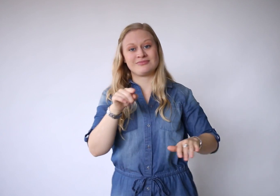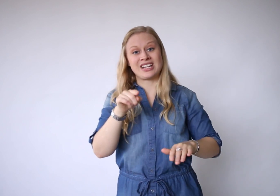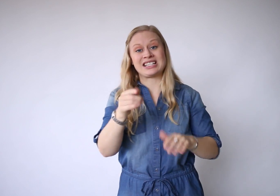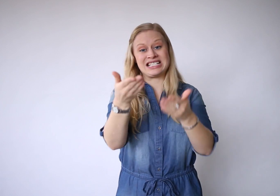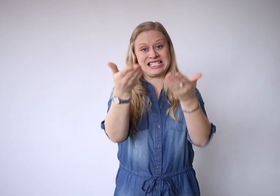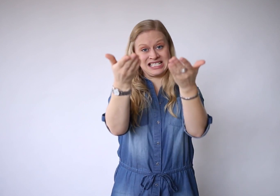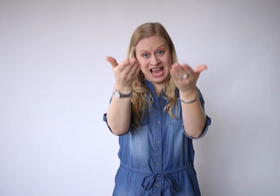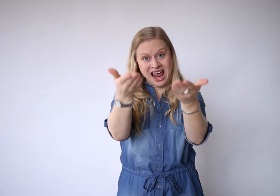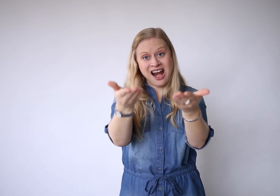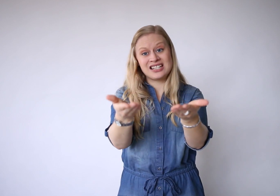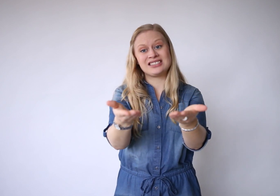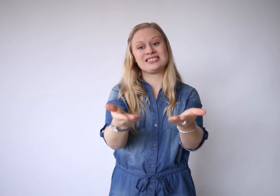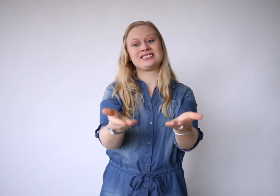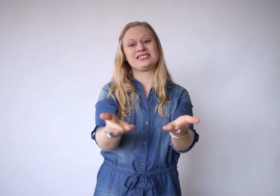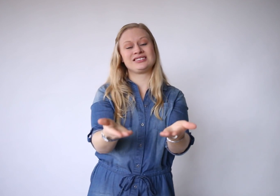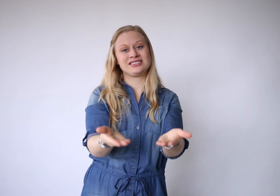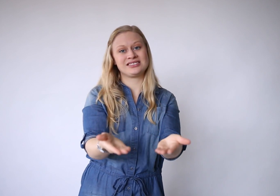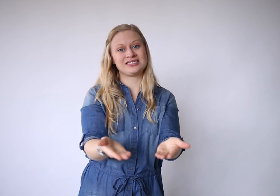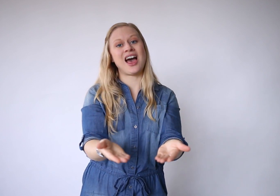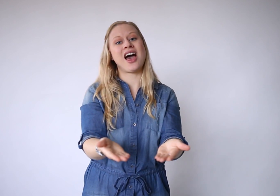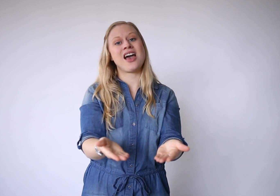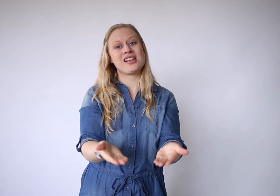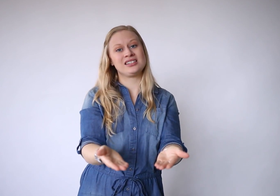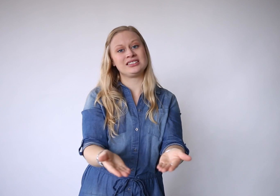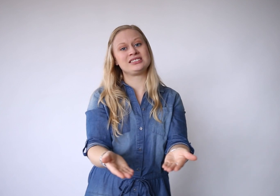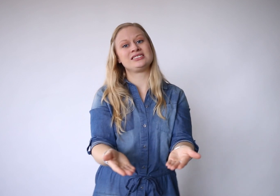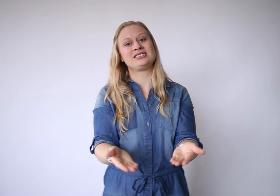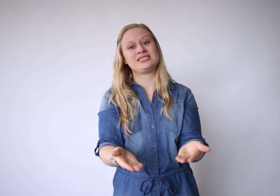dat is er zijn.